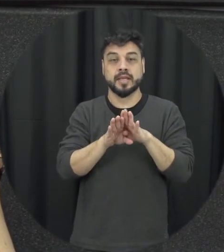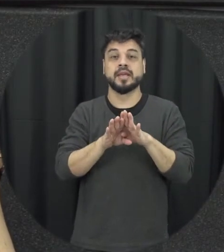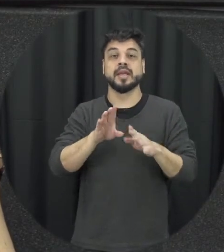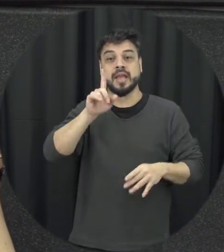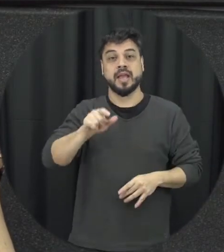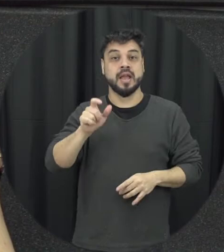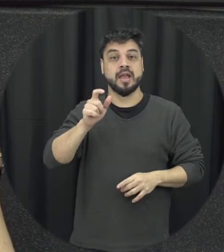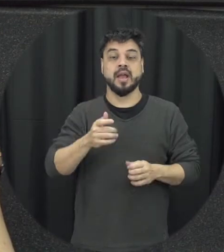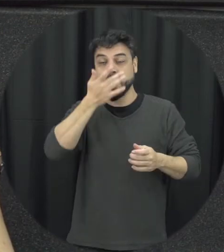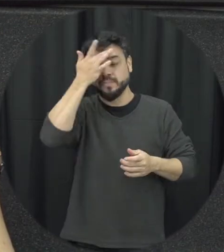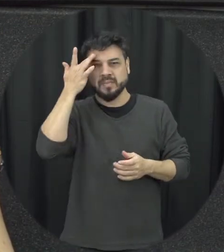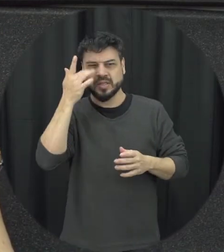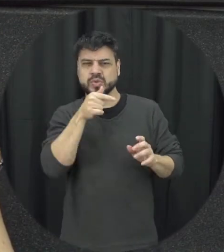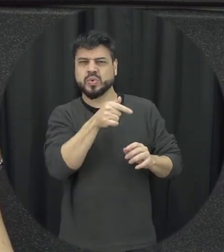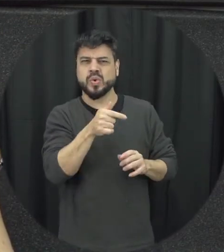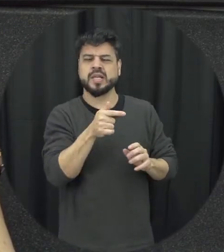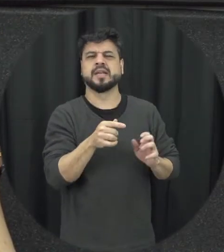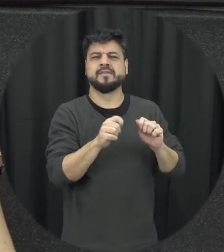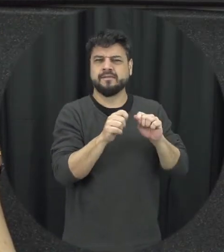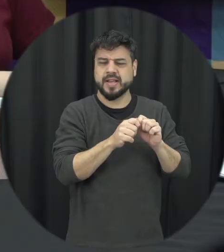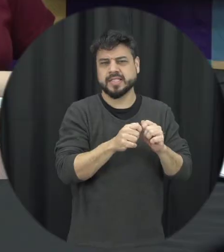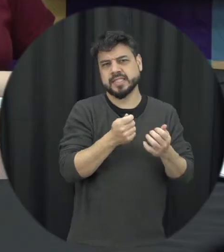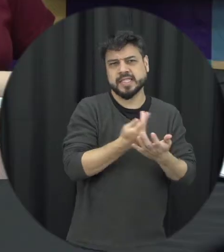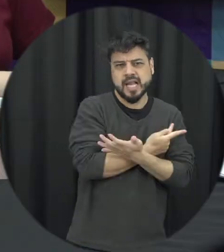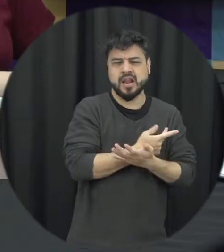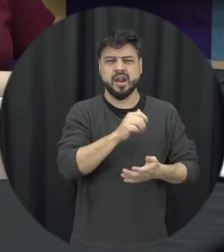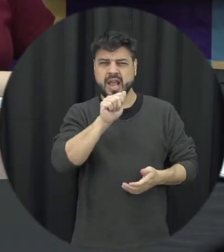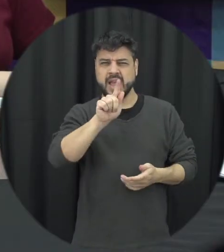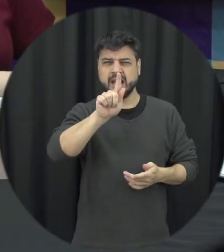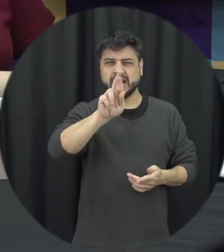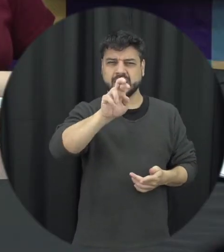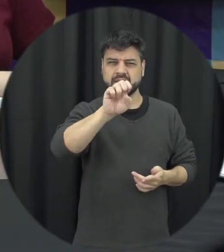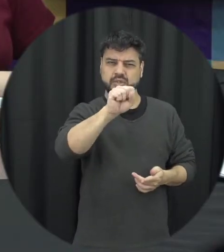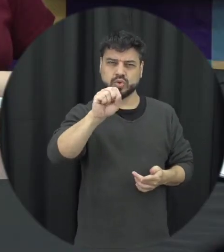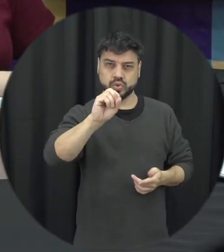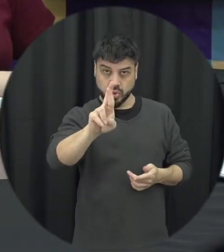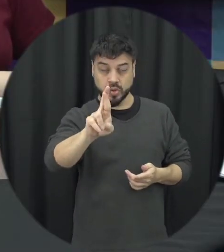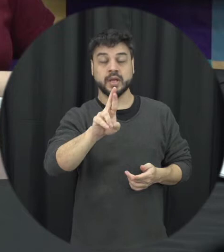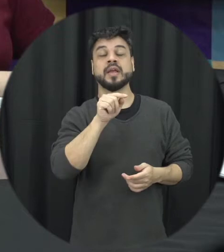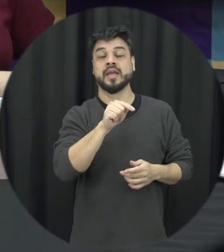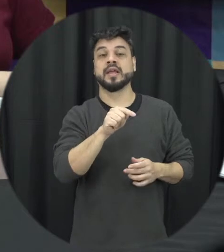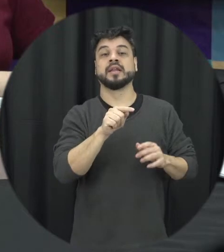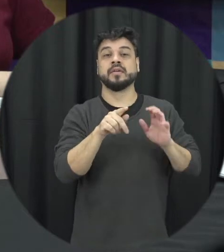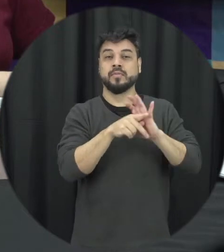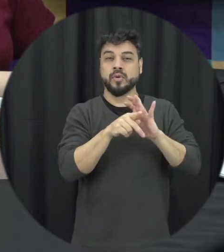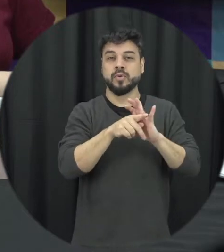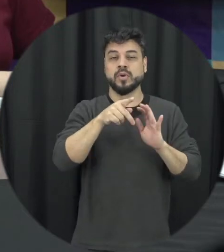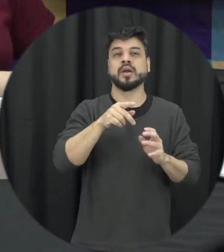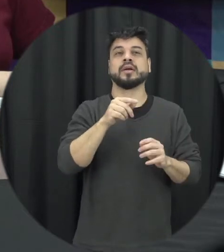e esse é um ponto também muito importante a gente pensar que é punitivo ao agressor lá permitido ao